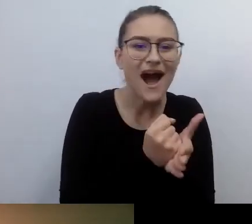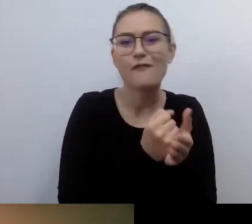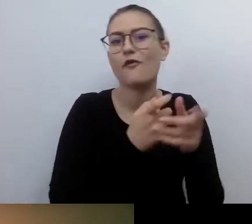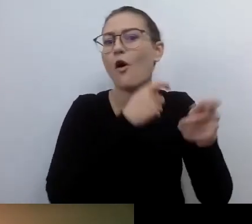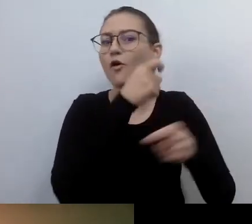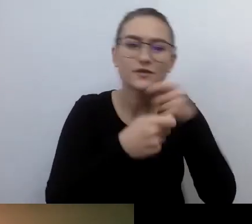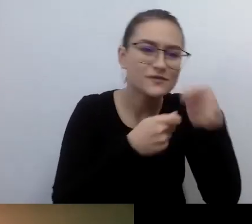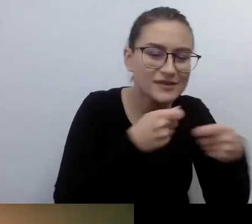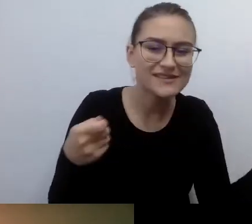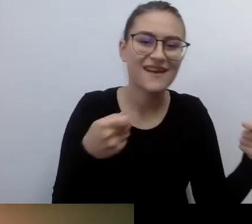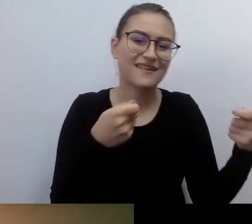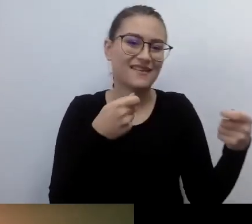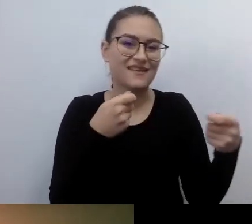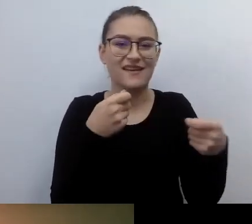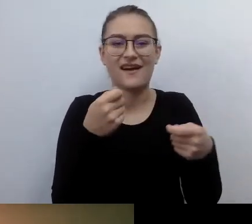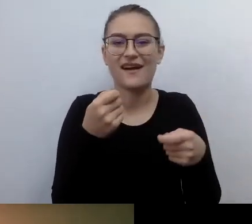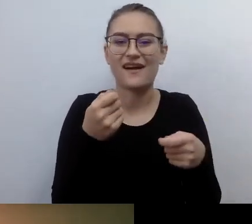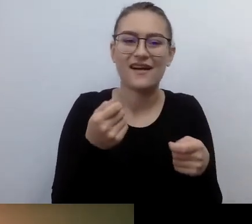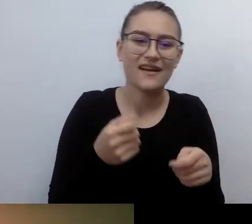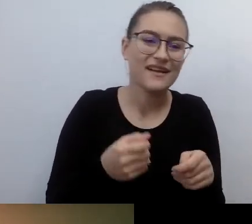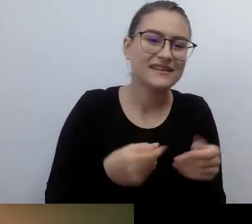rozporządzenia, zarządzenia,